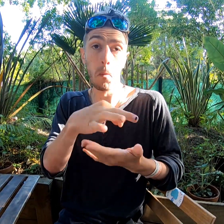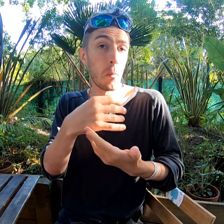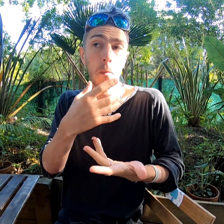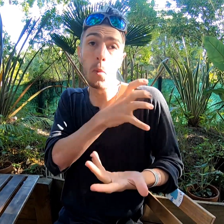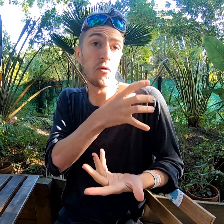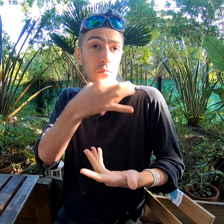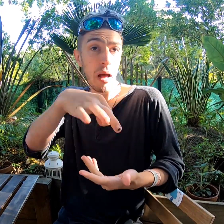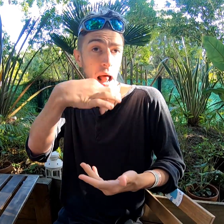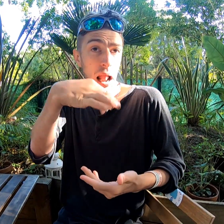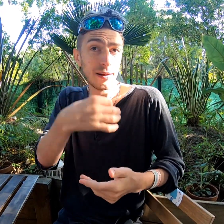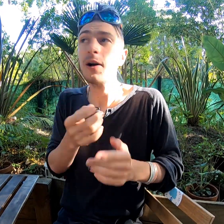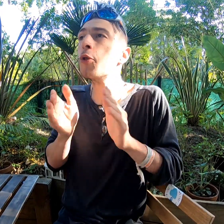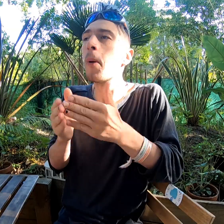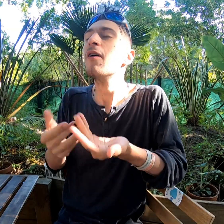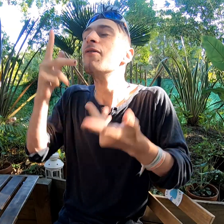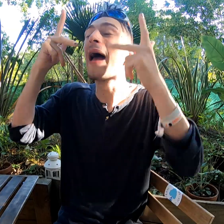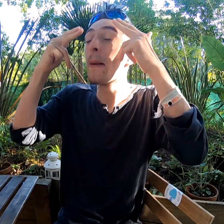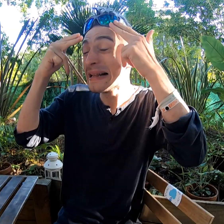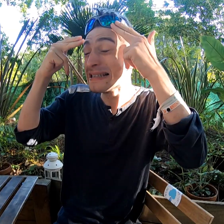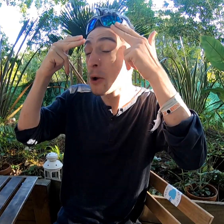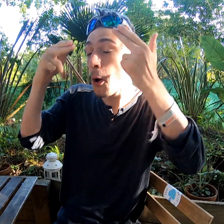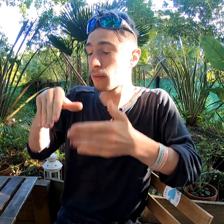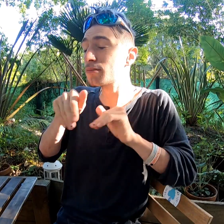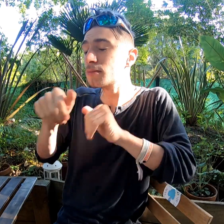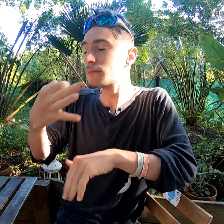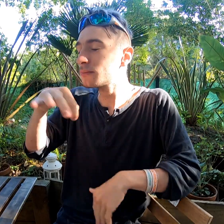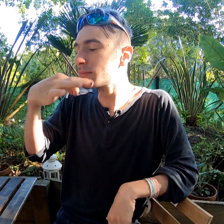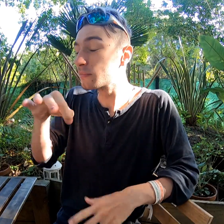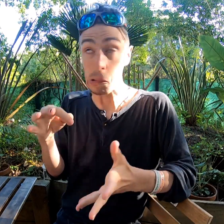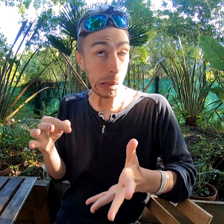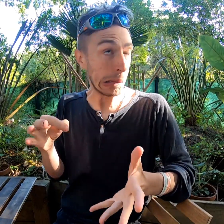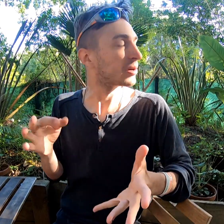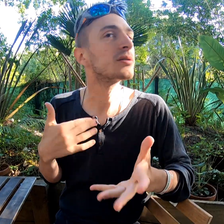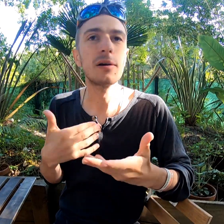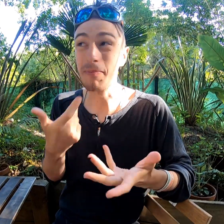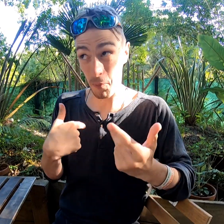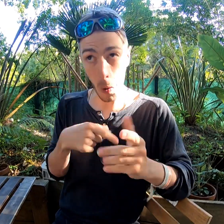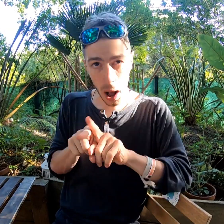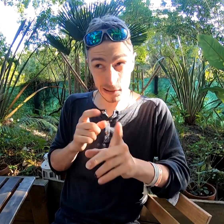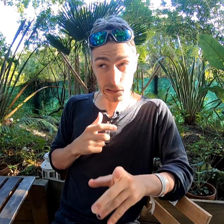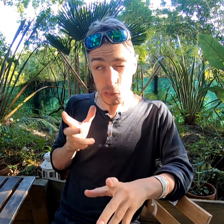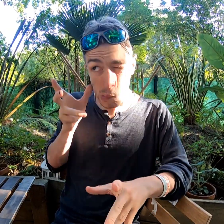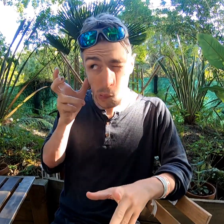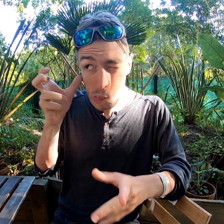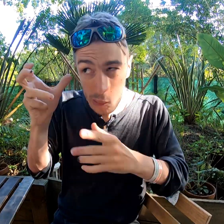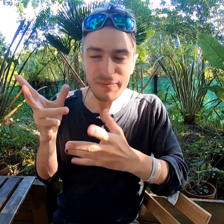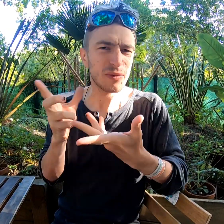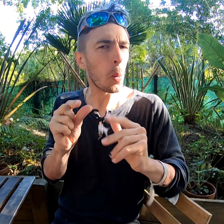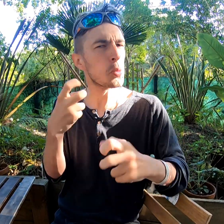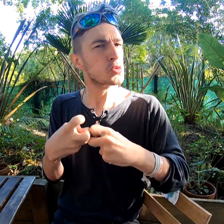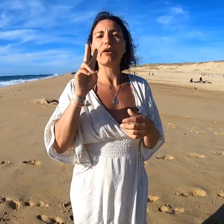La prof parle, dit "fermez les yeux" et elle continue de parler. Dur à suivre !